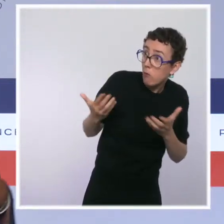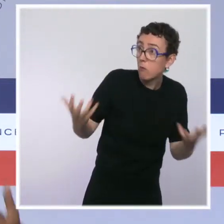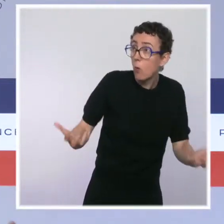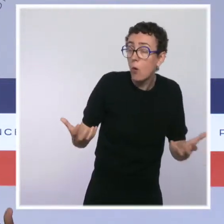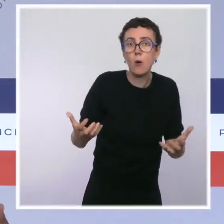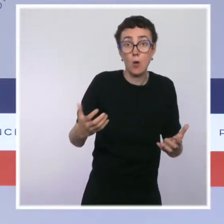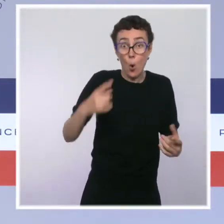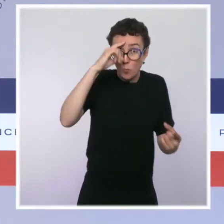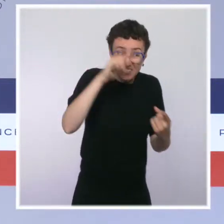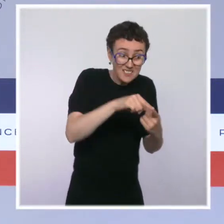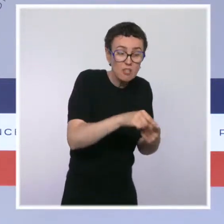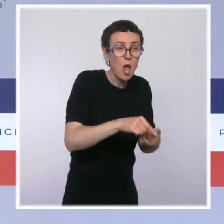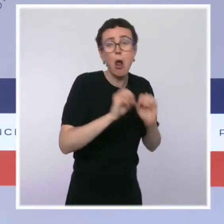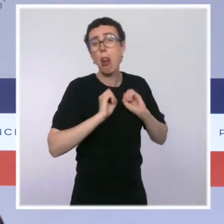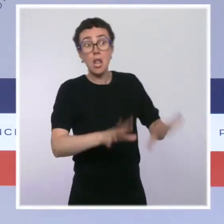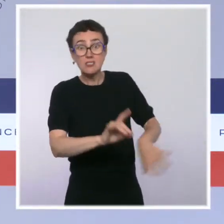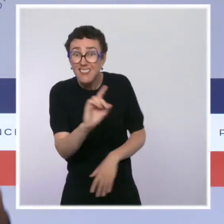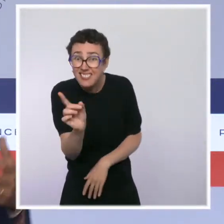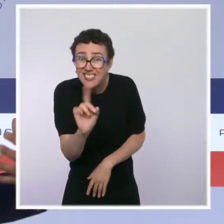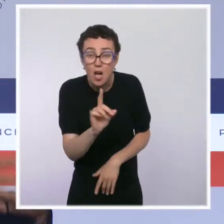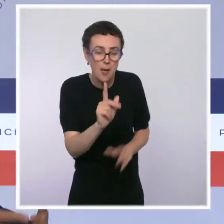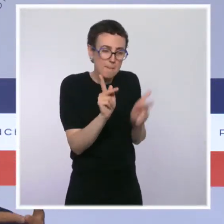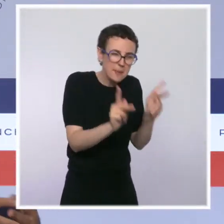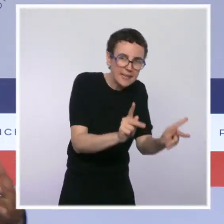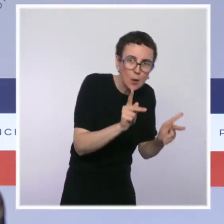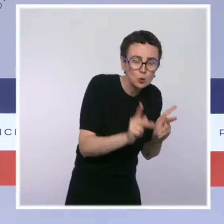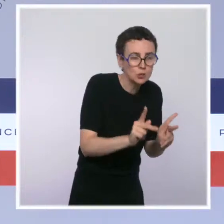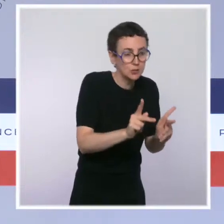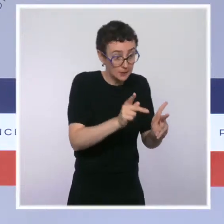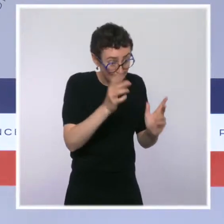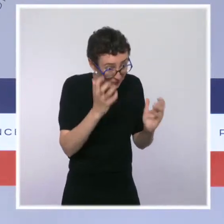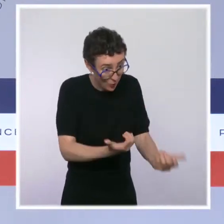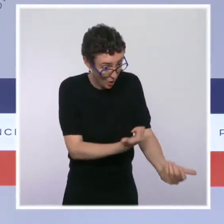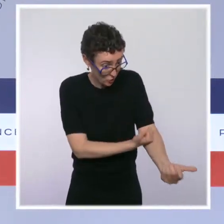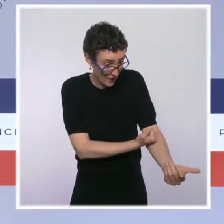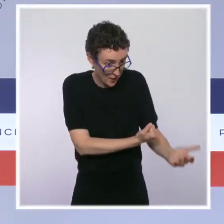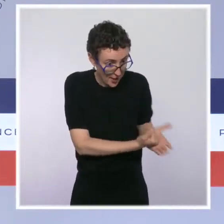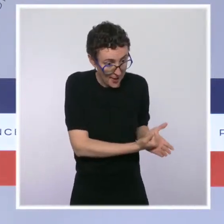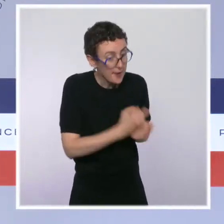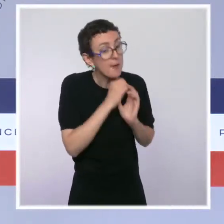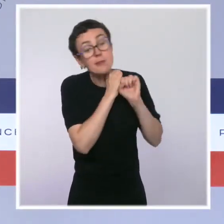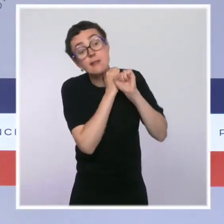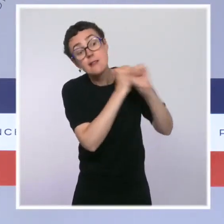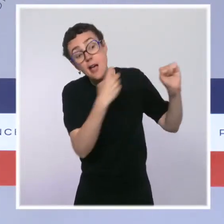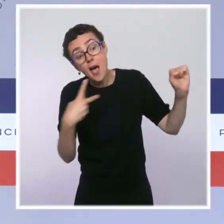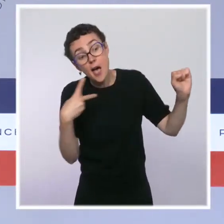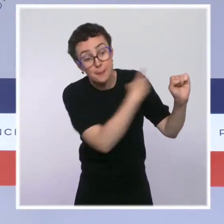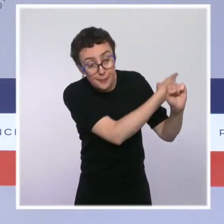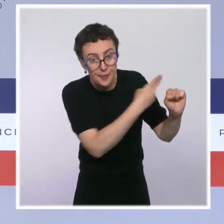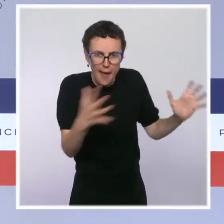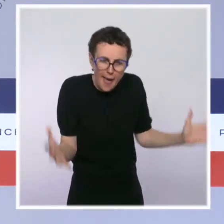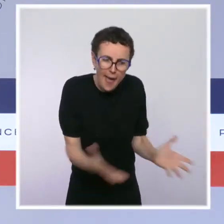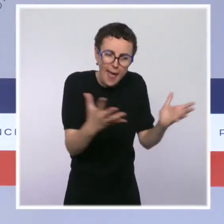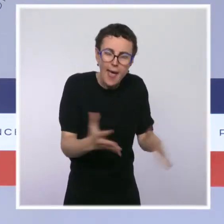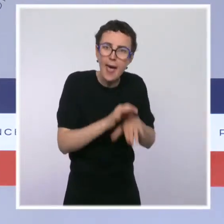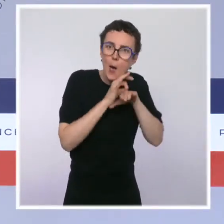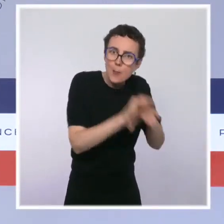vers le sevrage, de les mettre dans un processus qui vise à les conduire vers le sevrage. Elle a proposé plusieurs lieux,